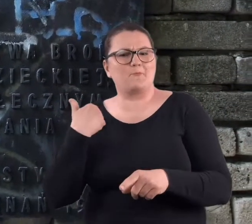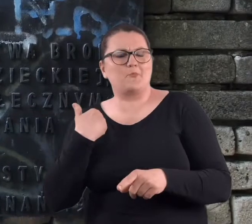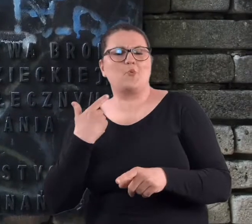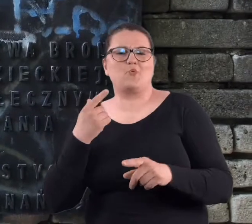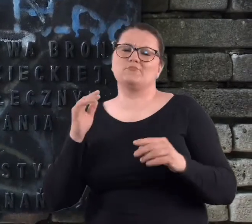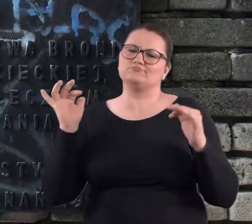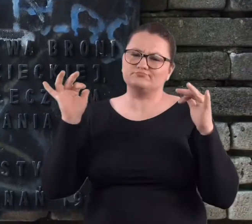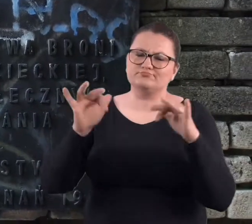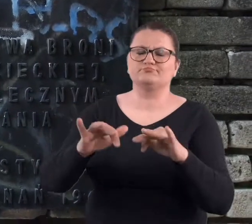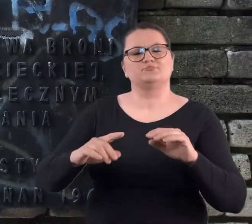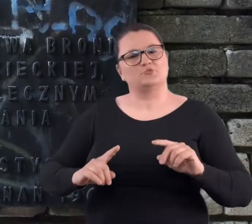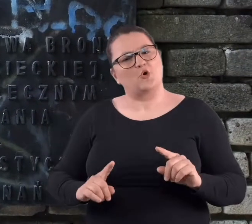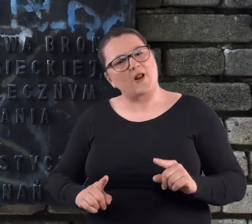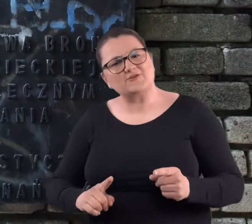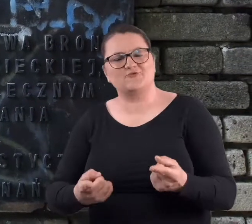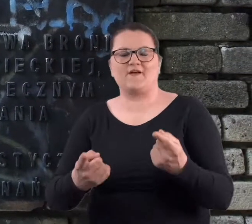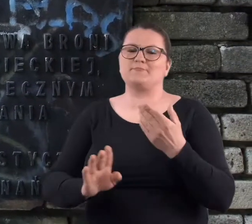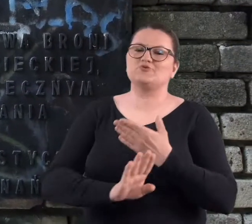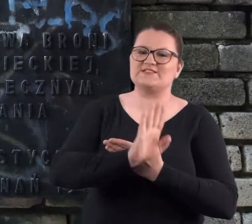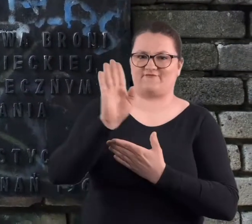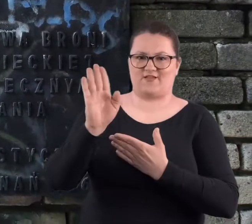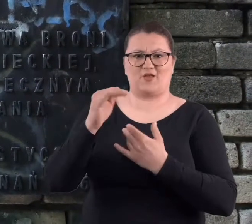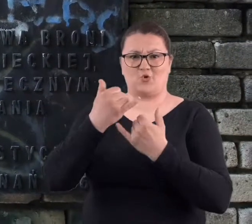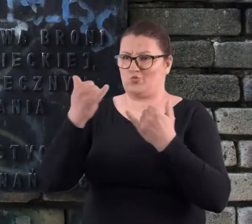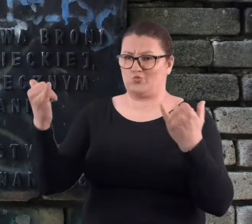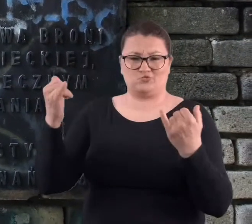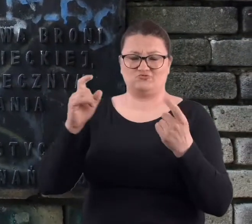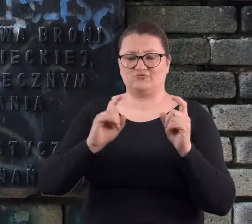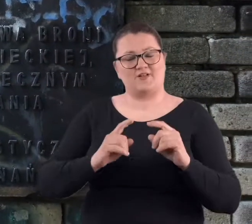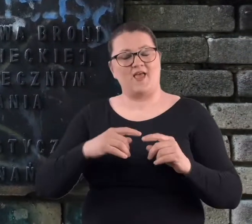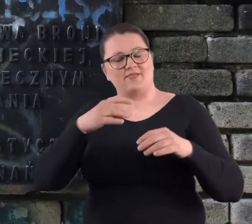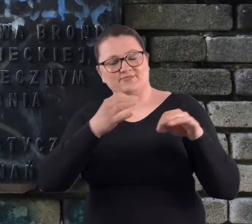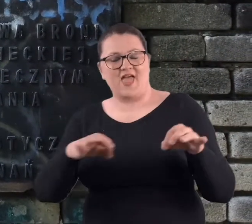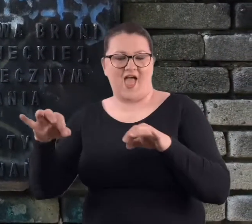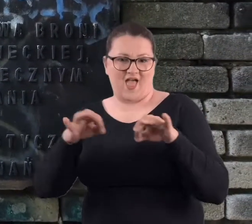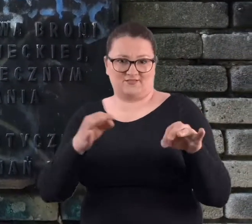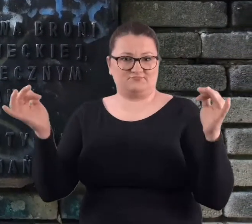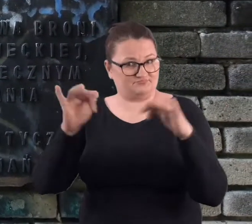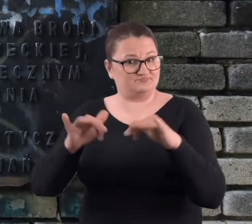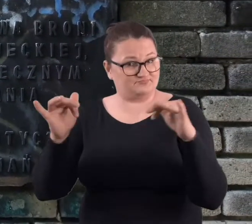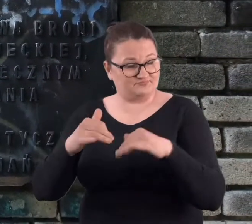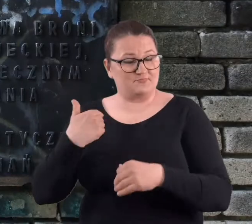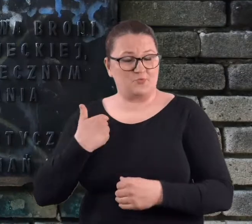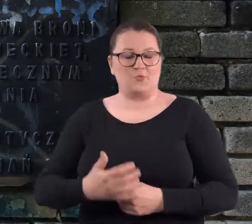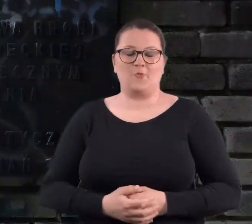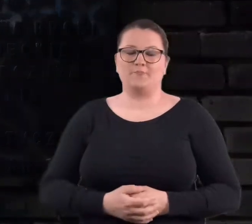Były tam organizowane przedstawienia z teatrów różnych.